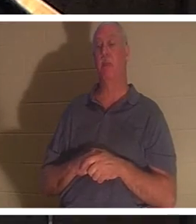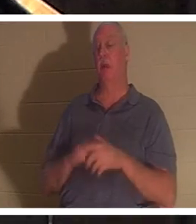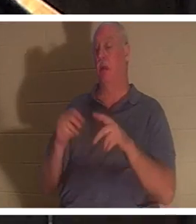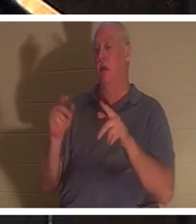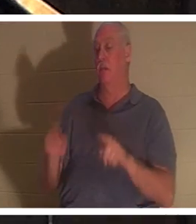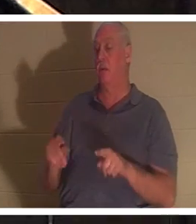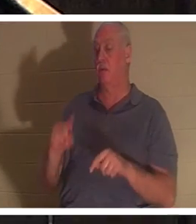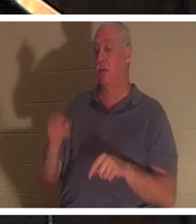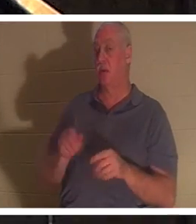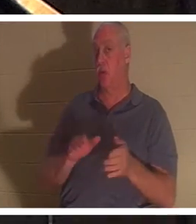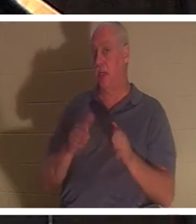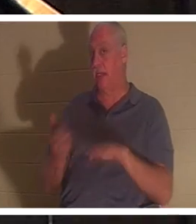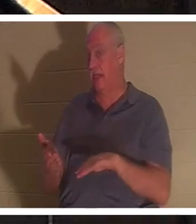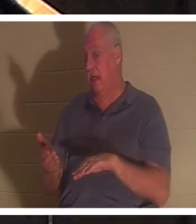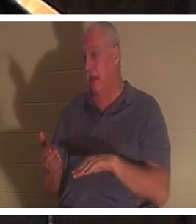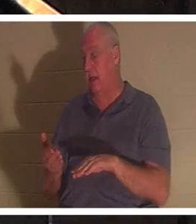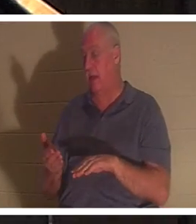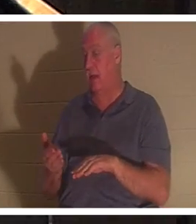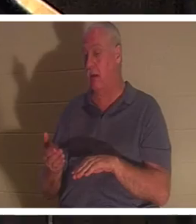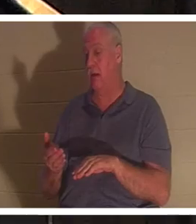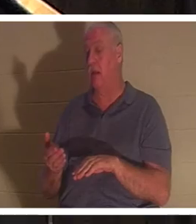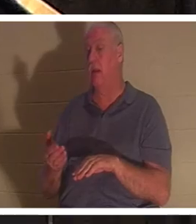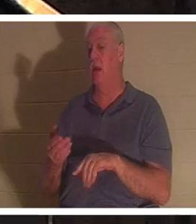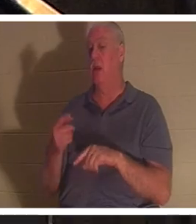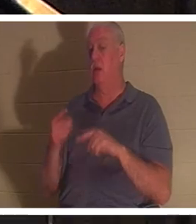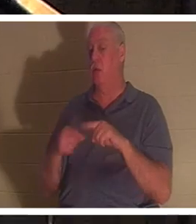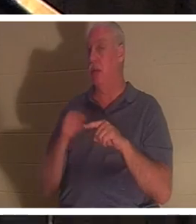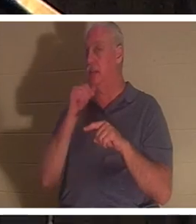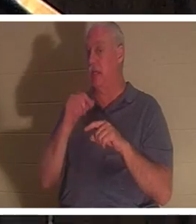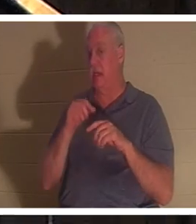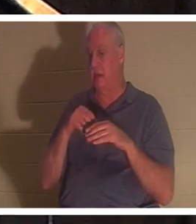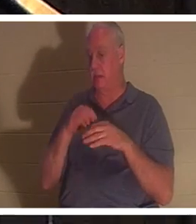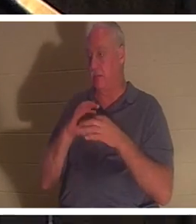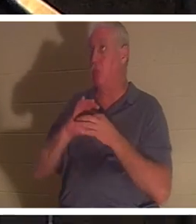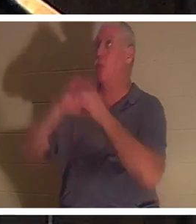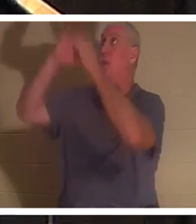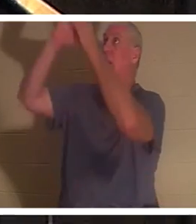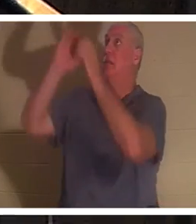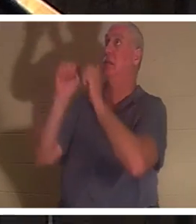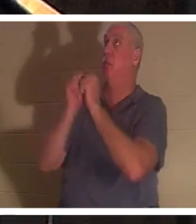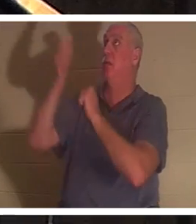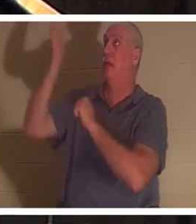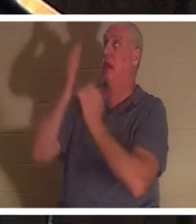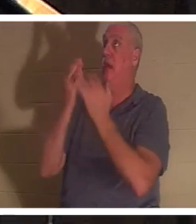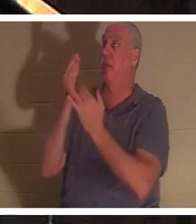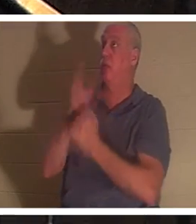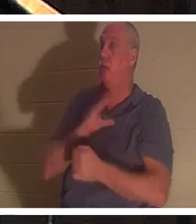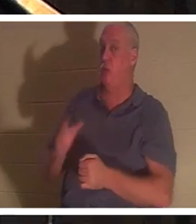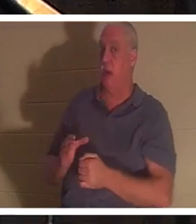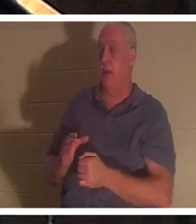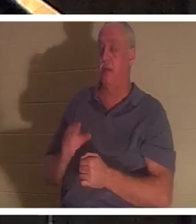que lorsqu'elle n'est pas entrée en relation avec Dieu, par le Christ. Éphésiens chapitre 2 et verset